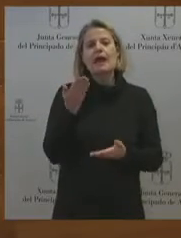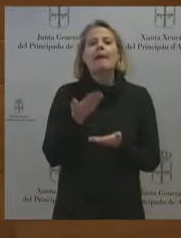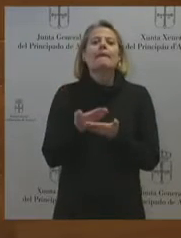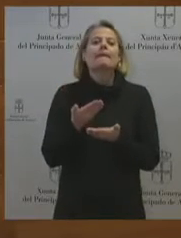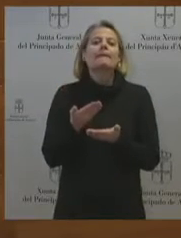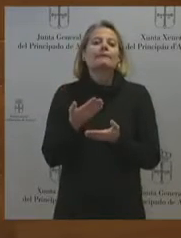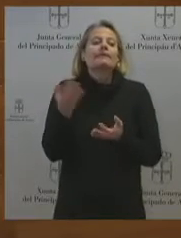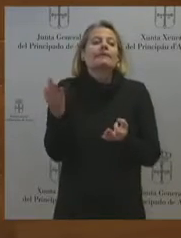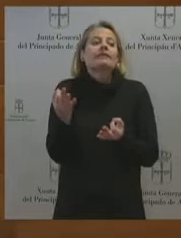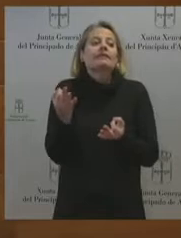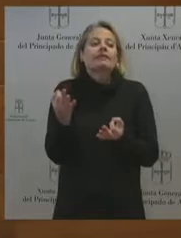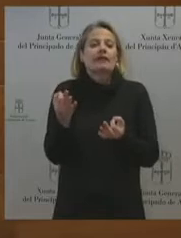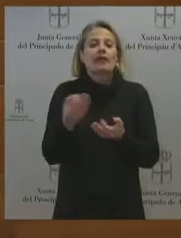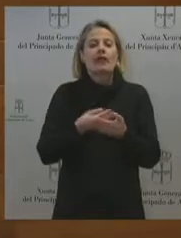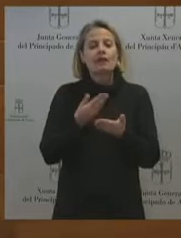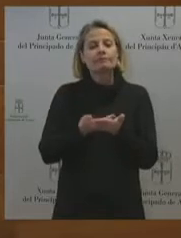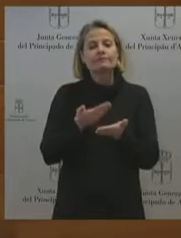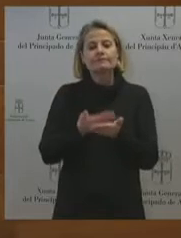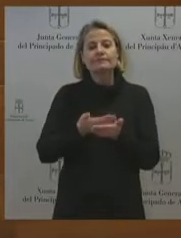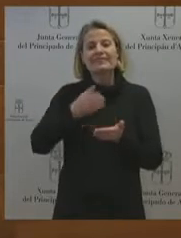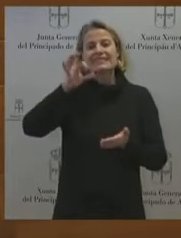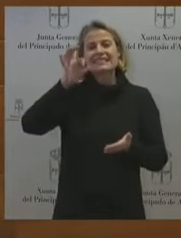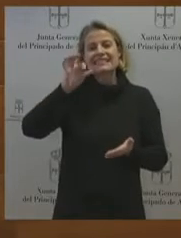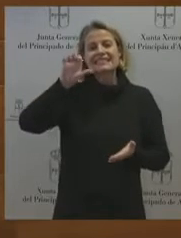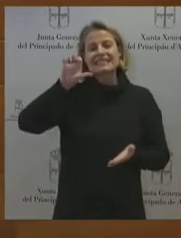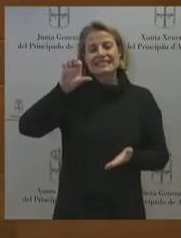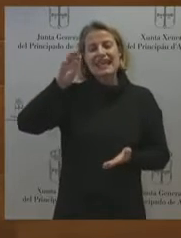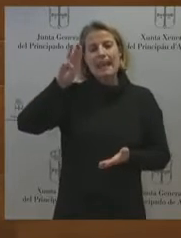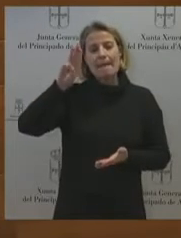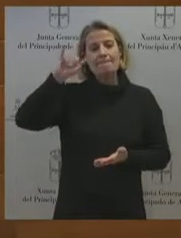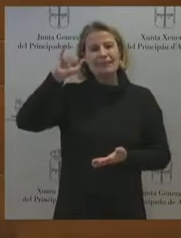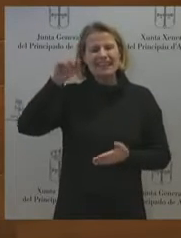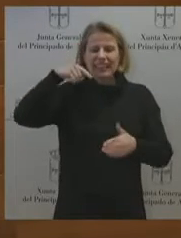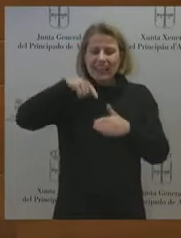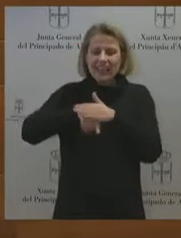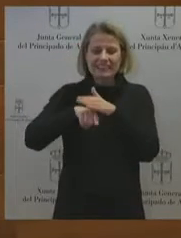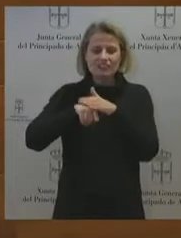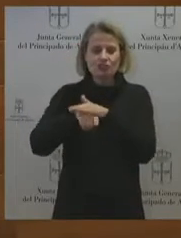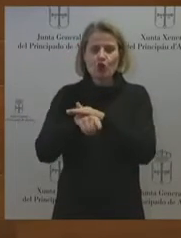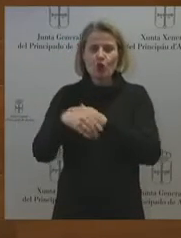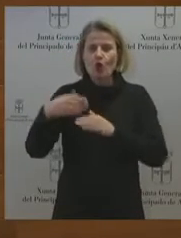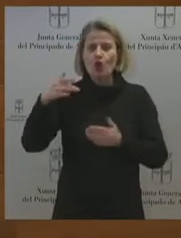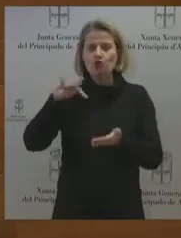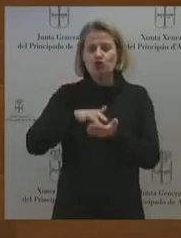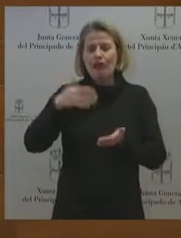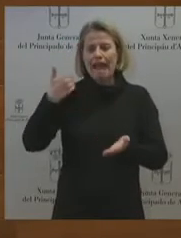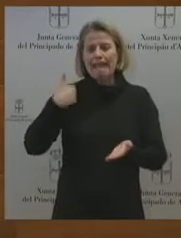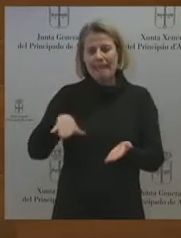¿usted es capaz de darse cuenta o es capaz de comprometerse aquí, en esta sede parlamentaria,